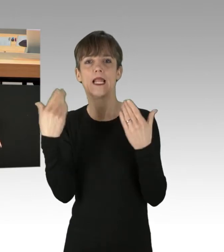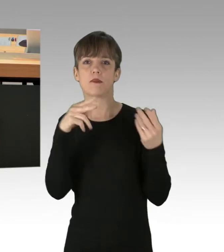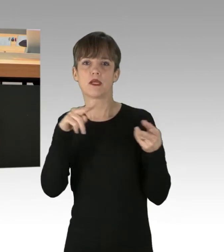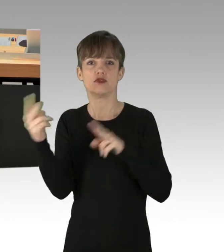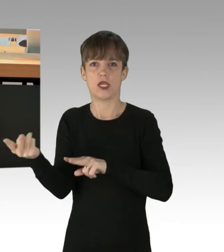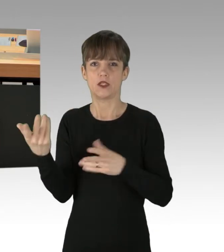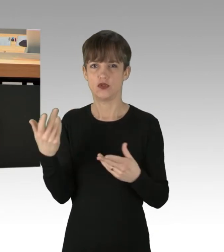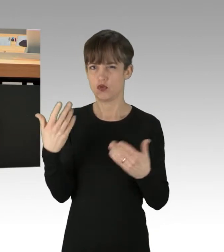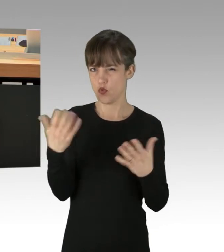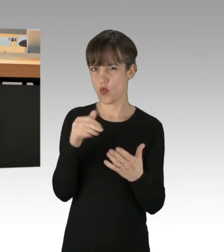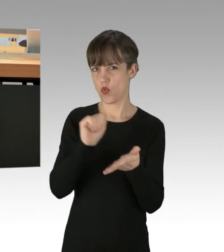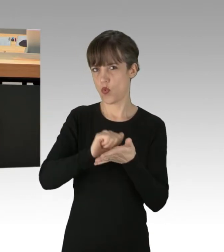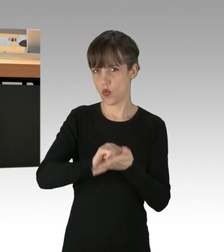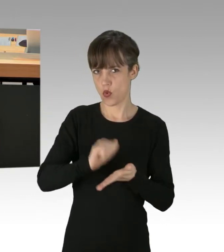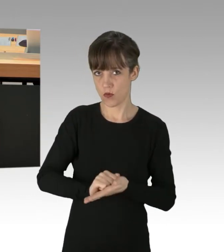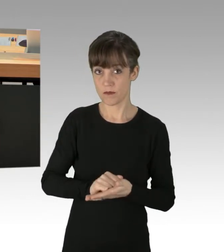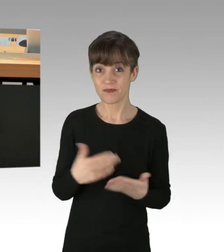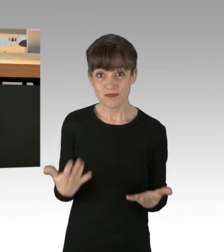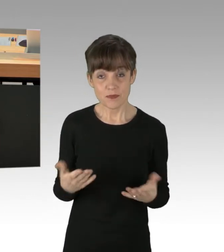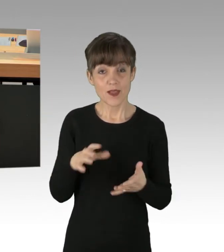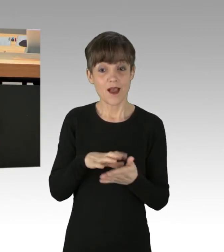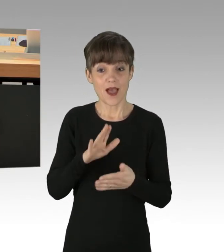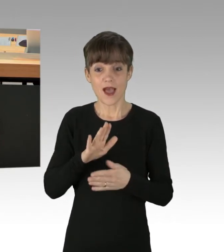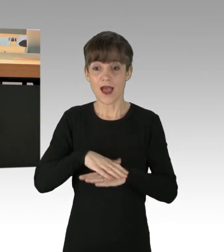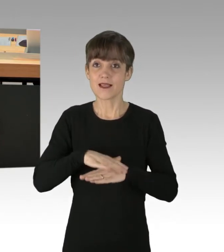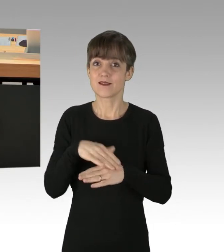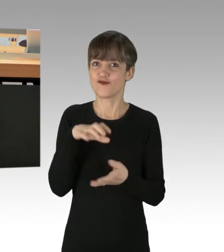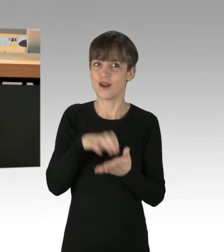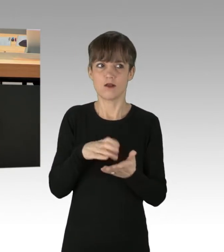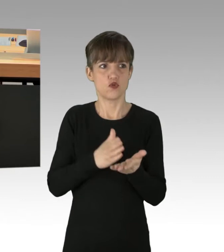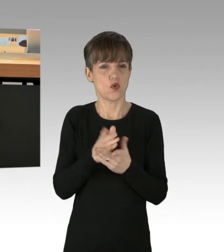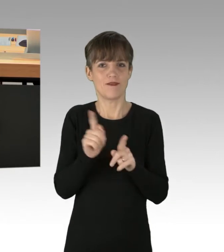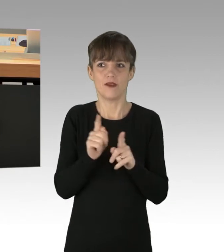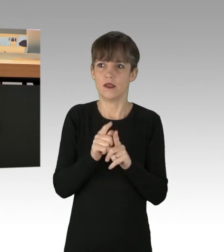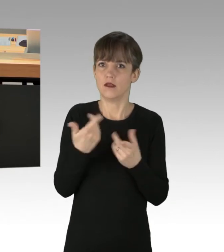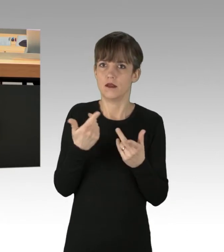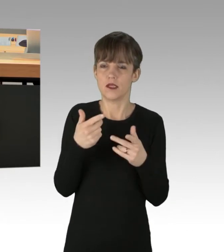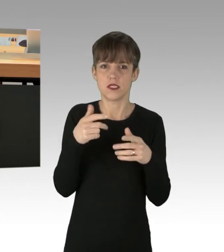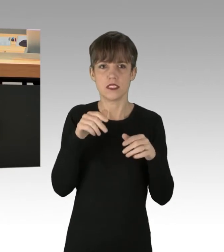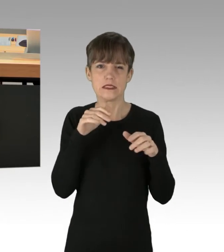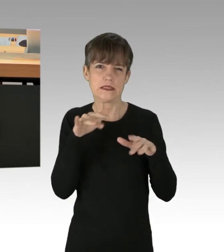Großartig. Die Stadt wird also die ganze Zeit terrorisiert von irgendwelchen Leuten, die der Meinung sind,